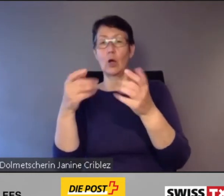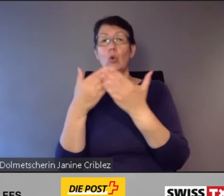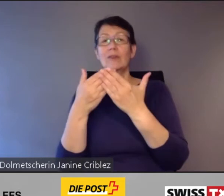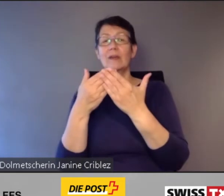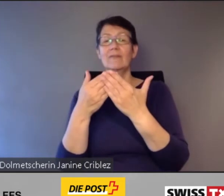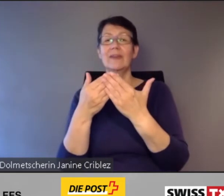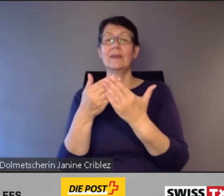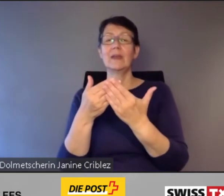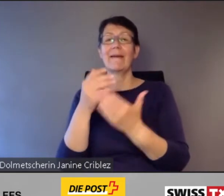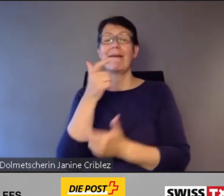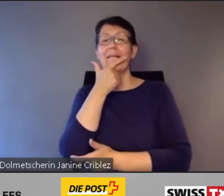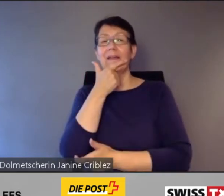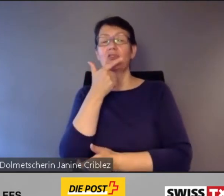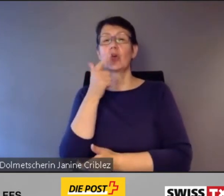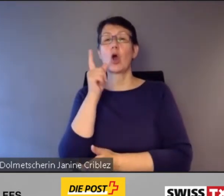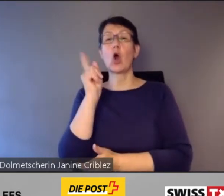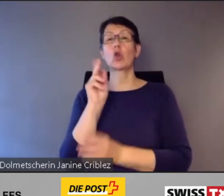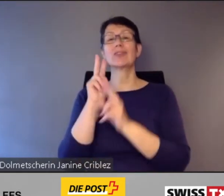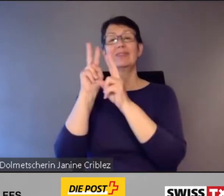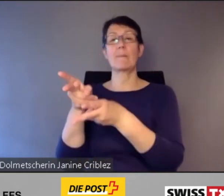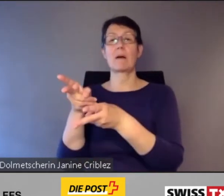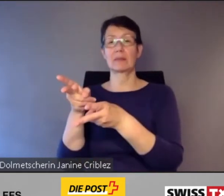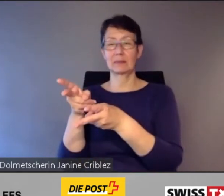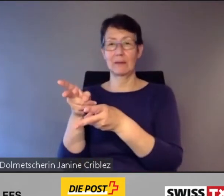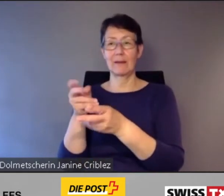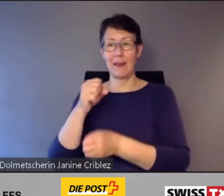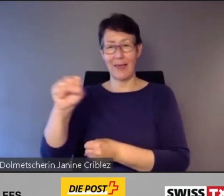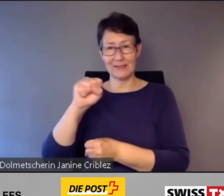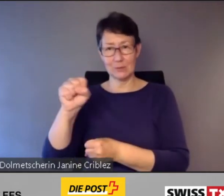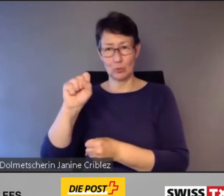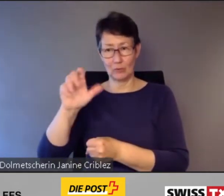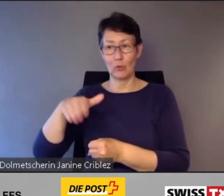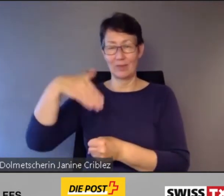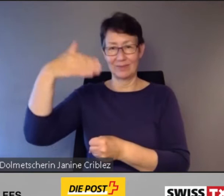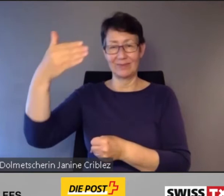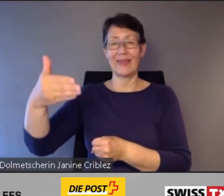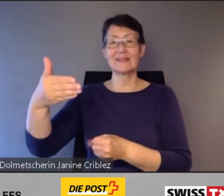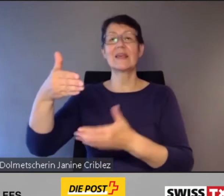vom Wohnquartier zum nächstgelegenen barrierefreien Bahnhof und zurück.